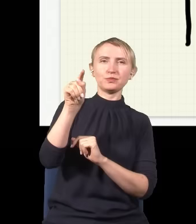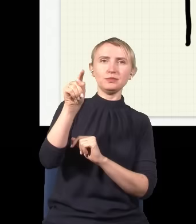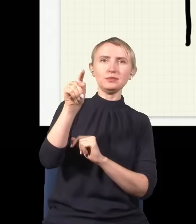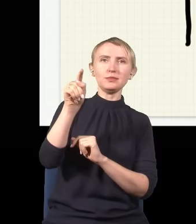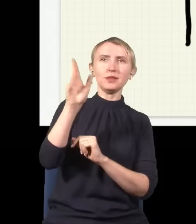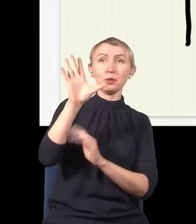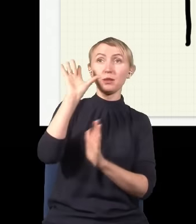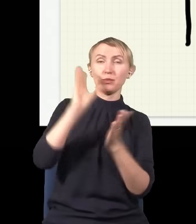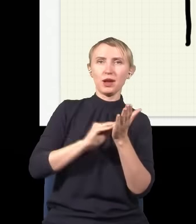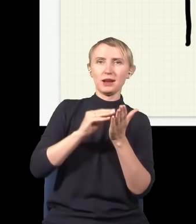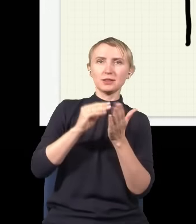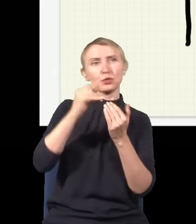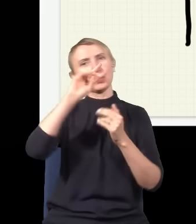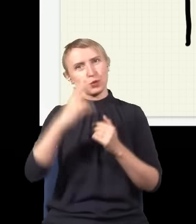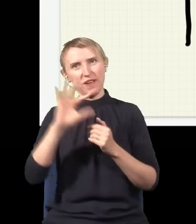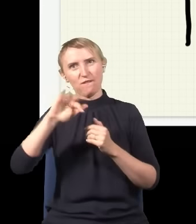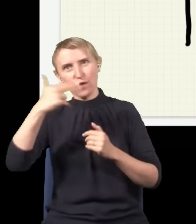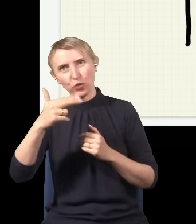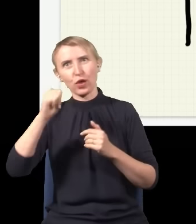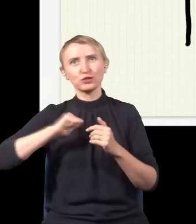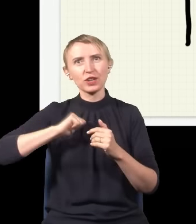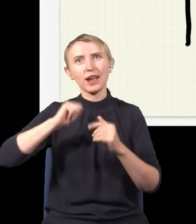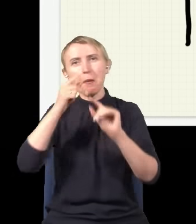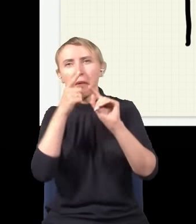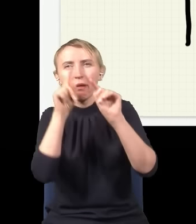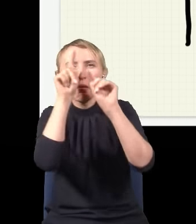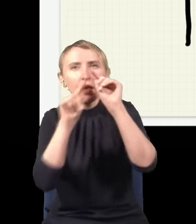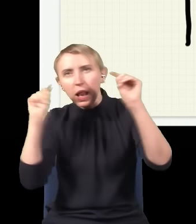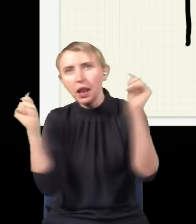potem powtarzamy eksperyment z kolejnym fotonem i czekamy, aż wreszcie któryś znowu trafi w ekran,